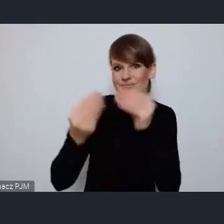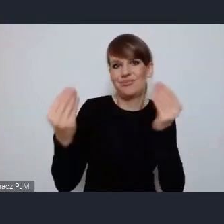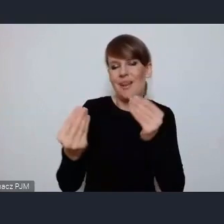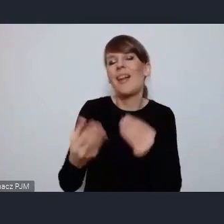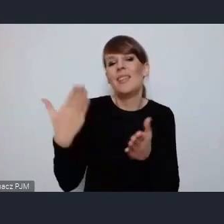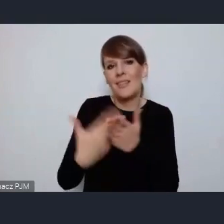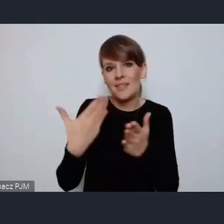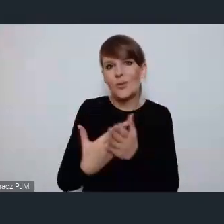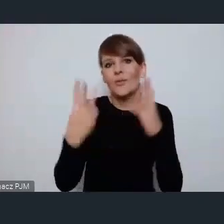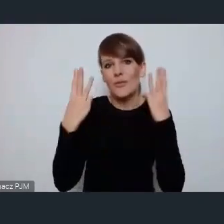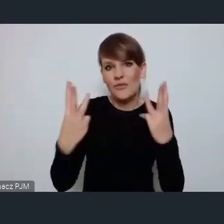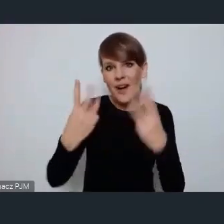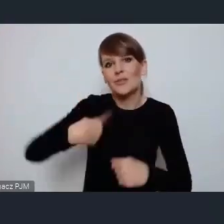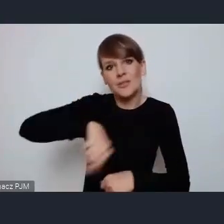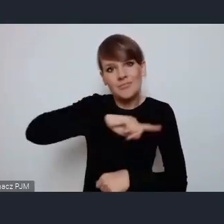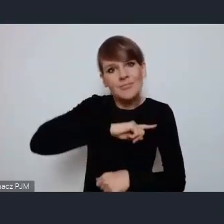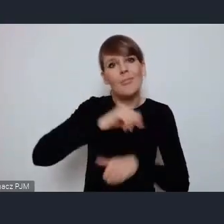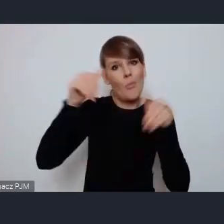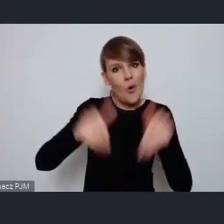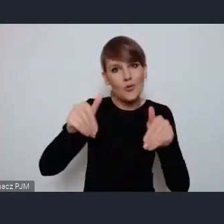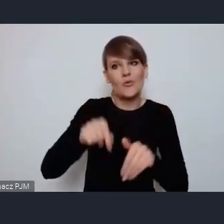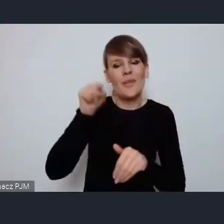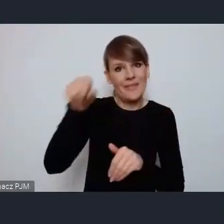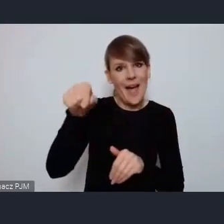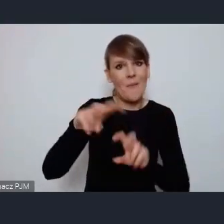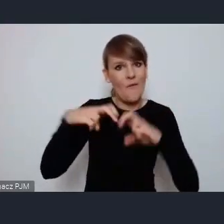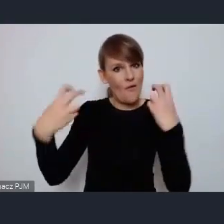ważne żebyśmy mogli także się na takim forum wypowiedzieć. Bardzo